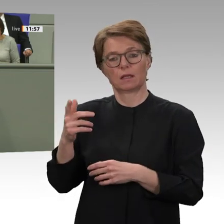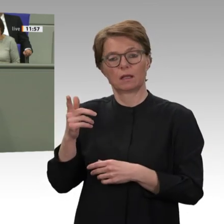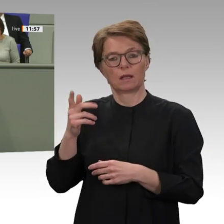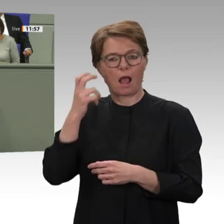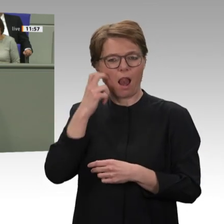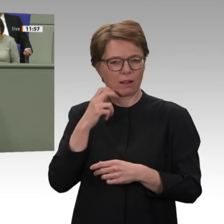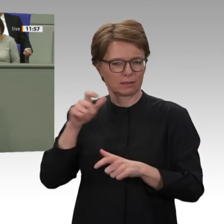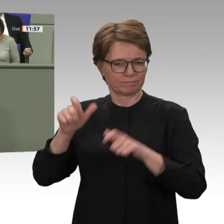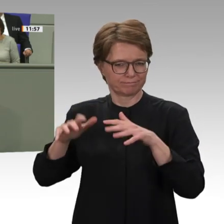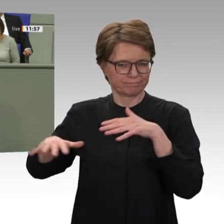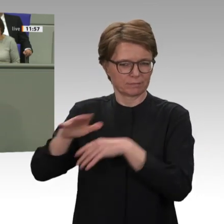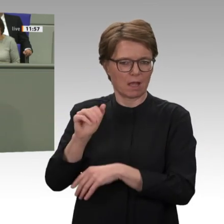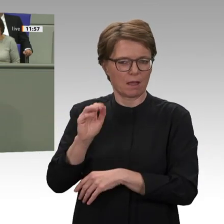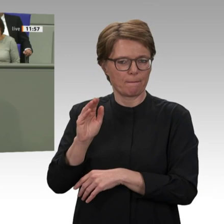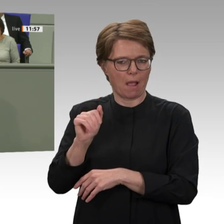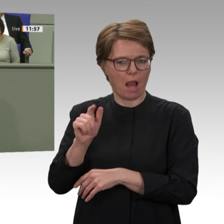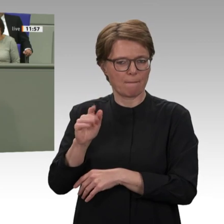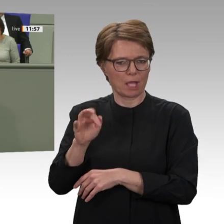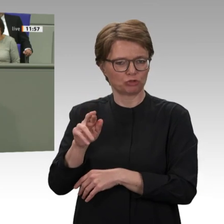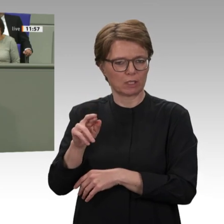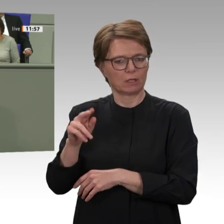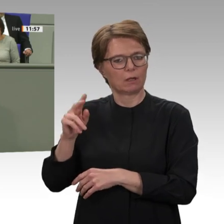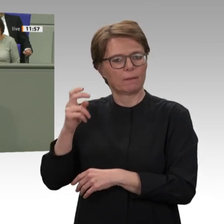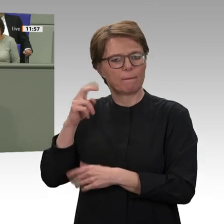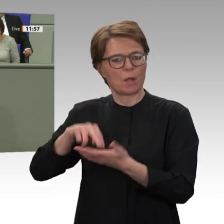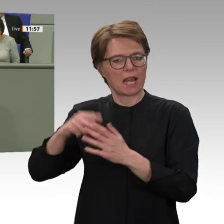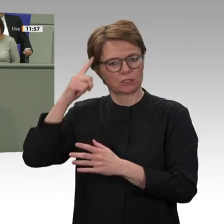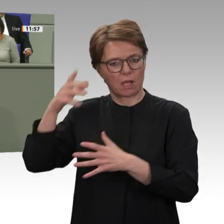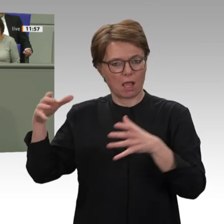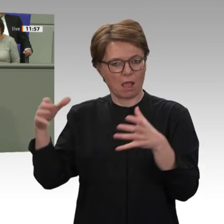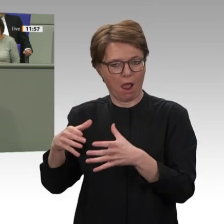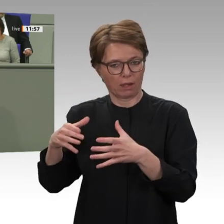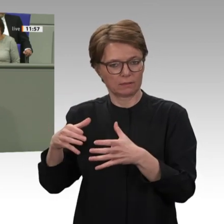Im aktuellen Übergangsrat finden sich weiterhin einflussreiche Akteure wie